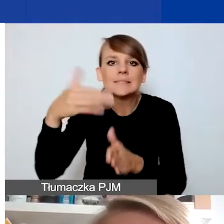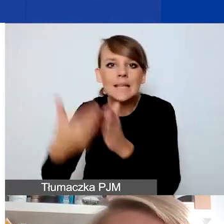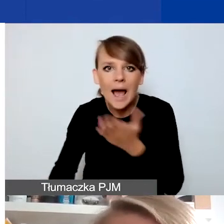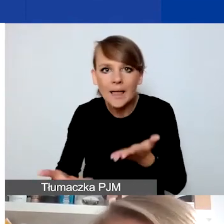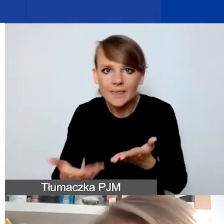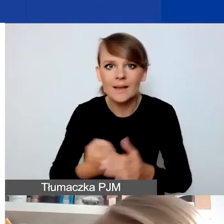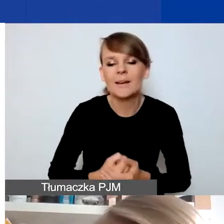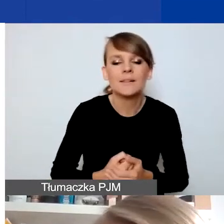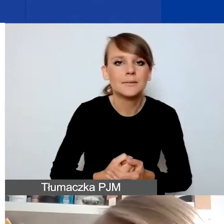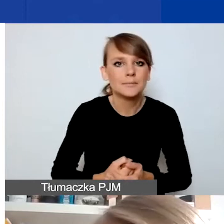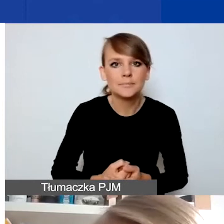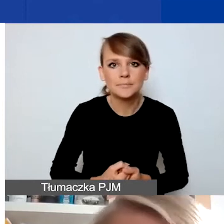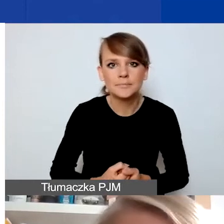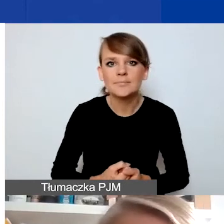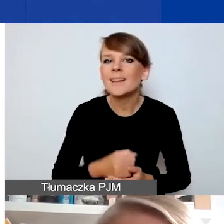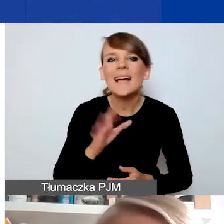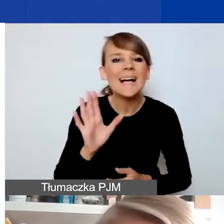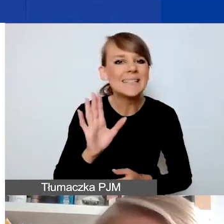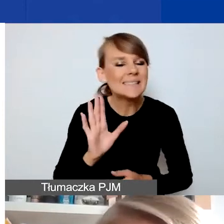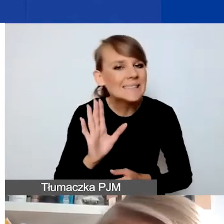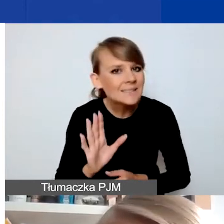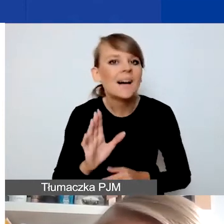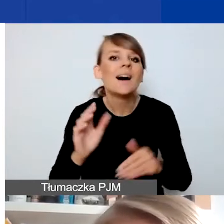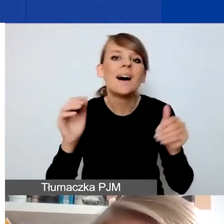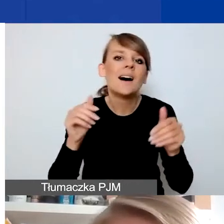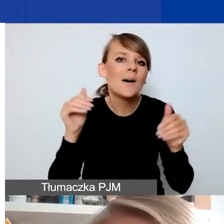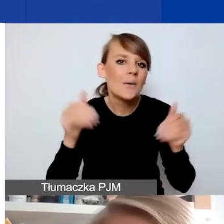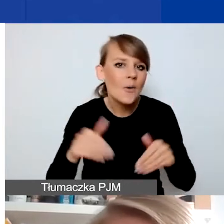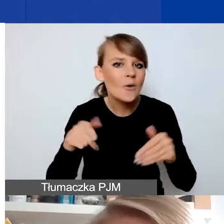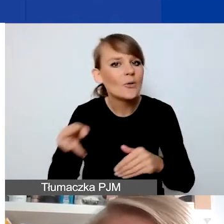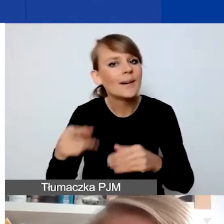To nie jest być może oczywisty kierunek tych projektów. Musicie pamiętać,